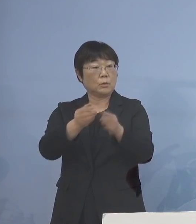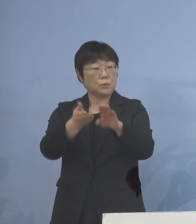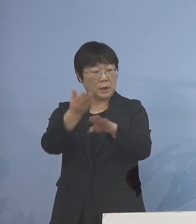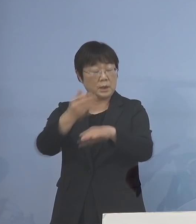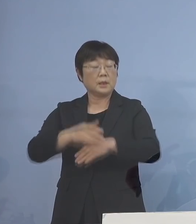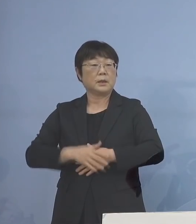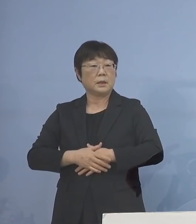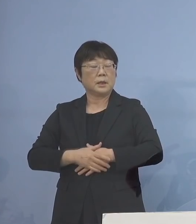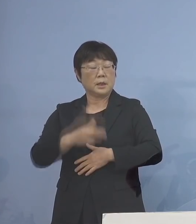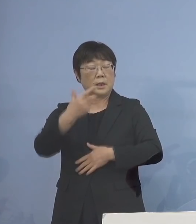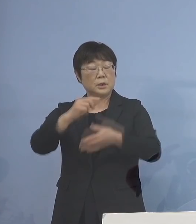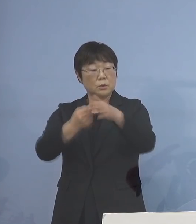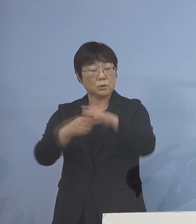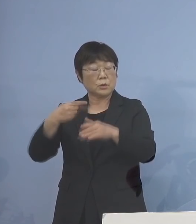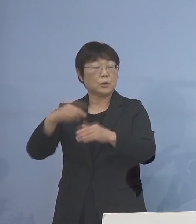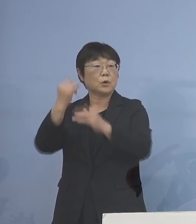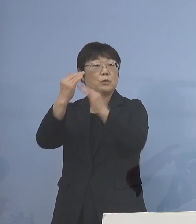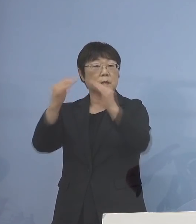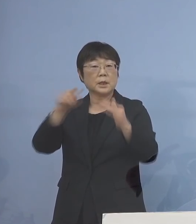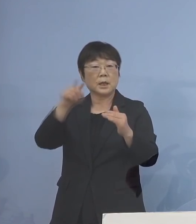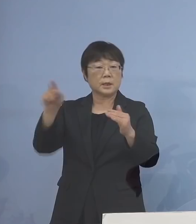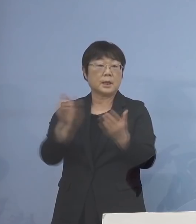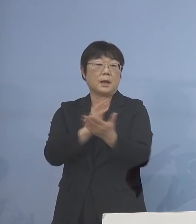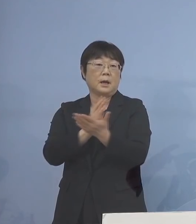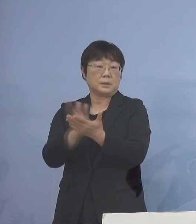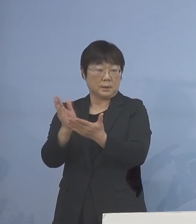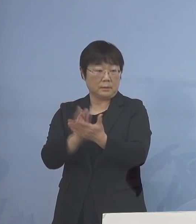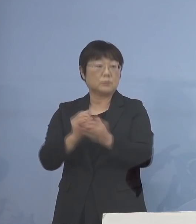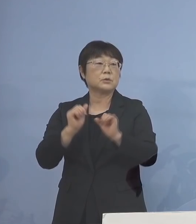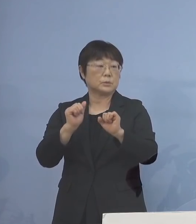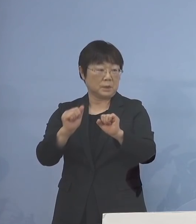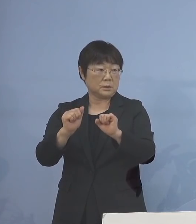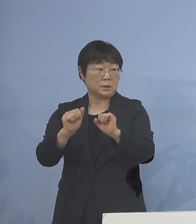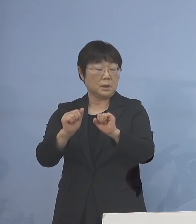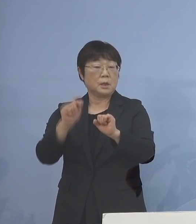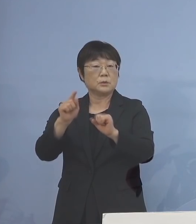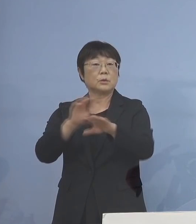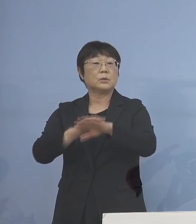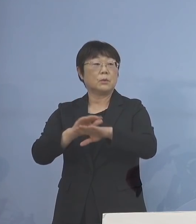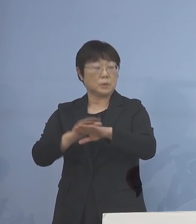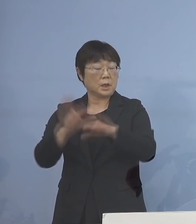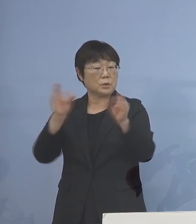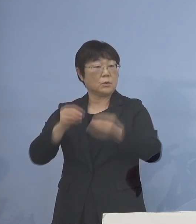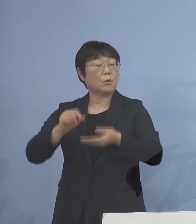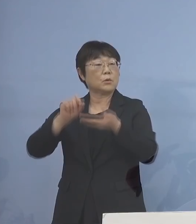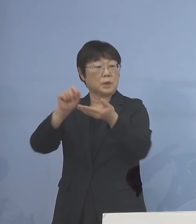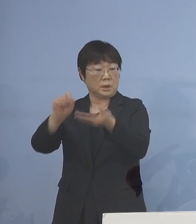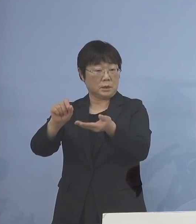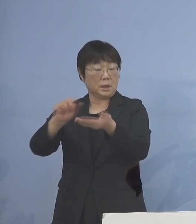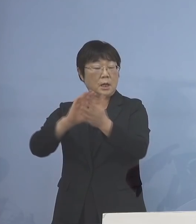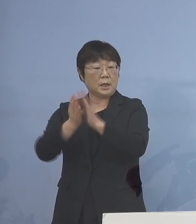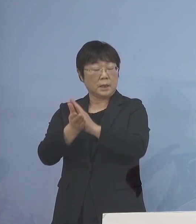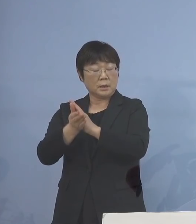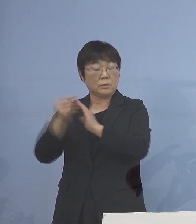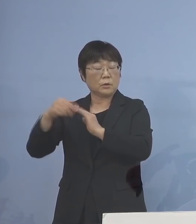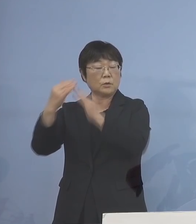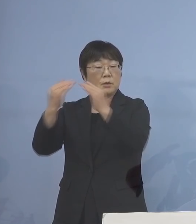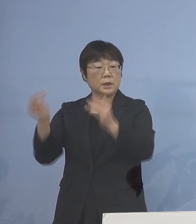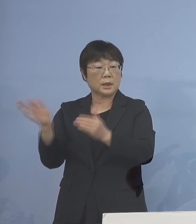各市町村教（育）委（員会）の方で ご判断いただくと そうした形で情報伝達を県の 教育委員会からさせていただく